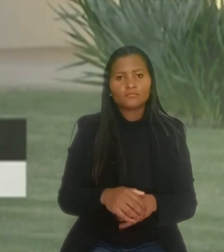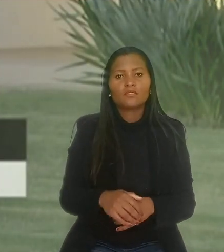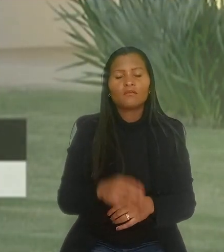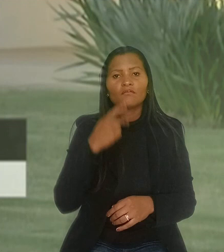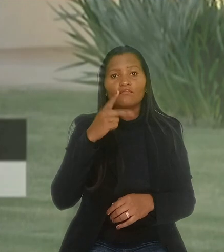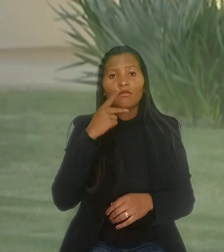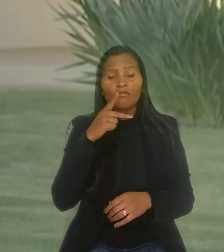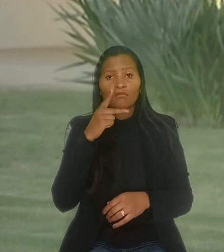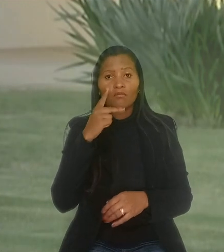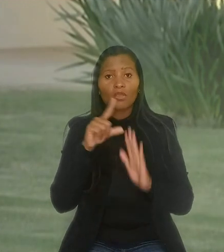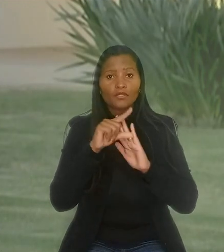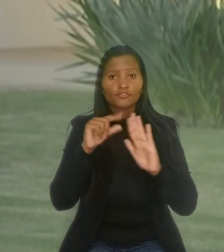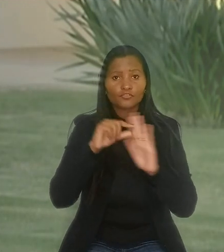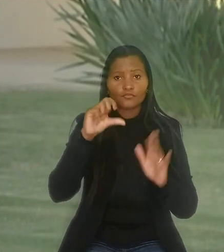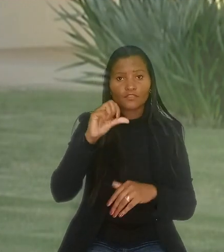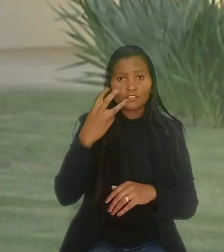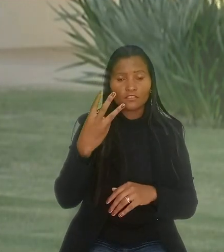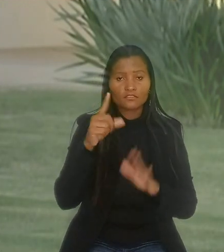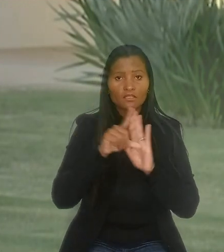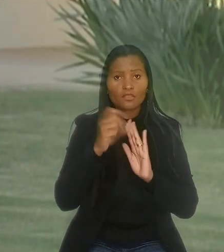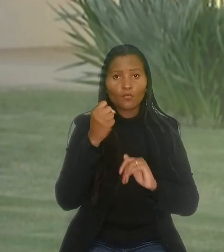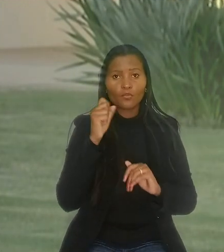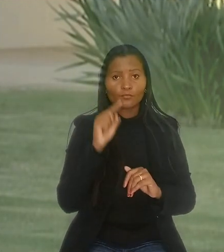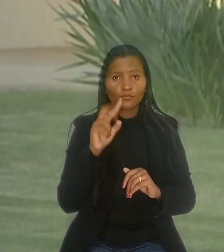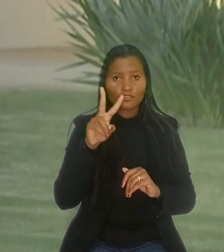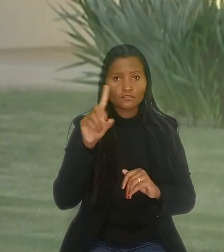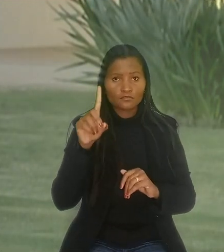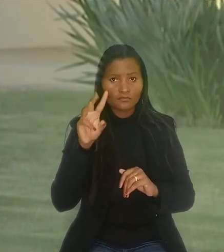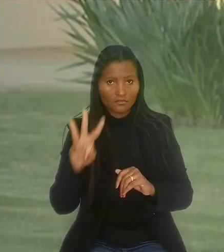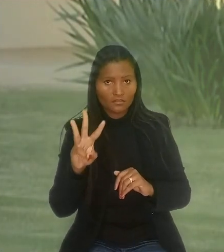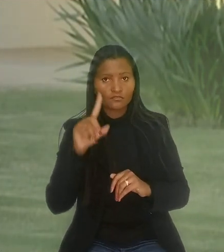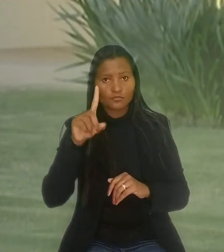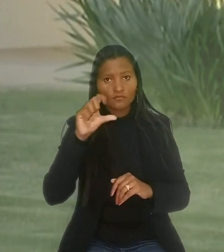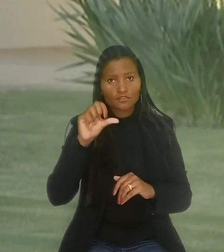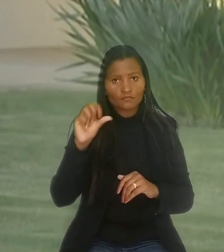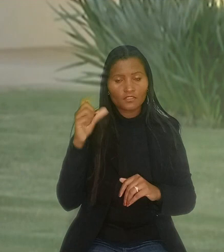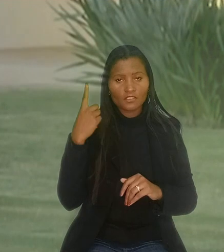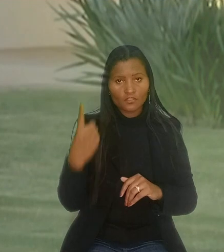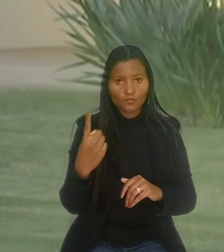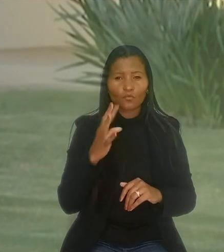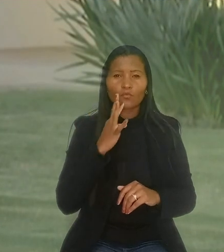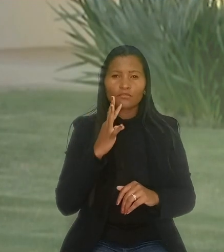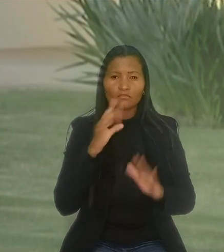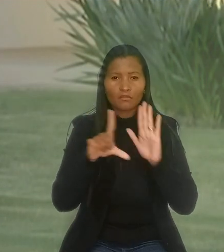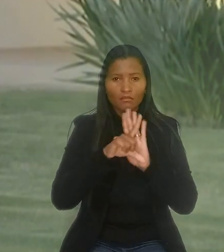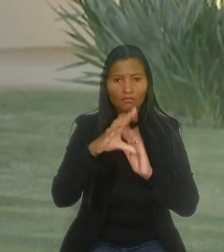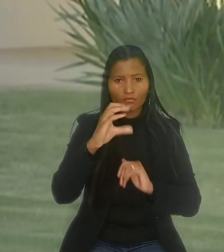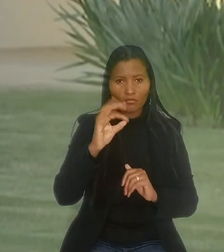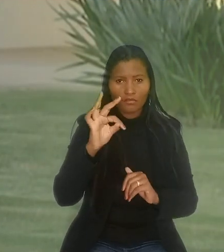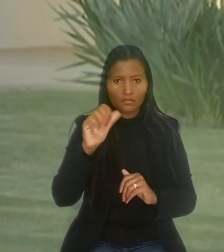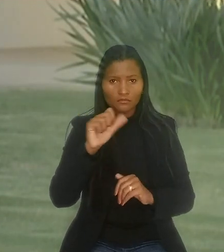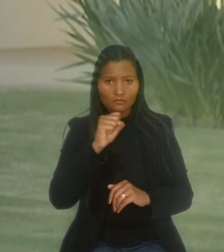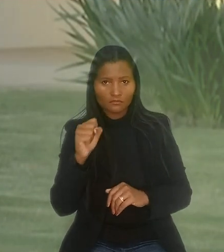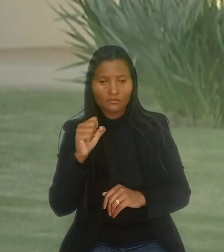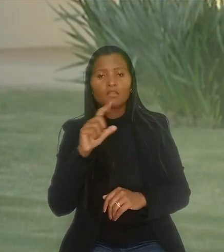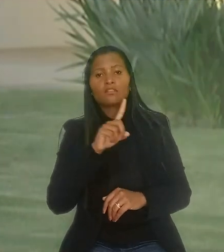Ele alegou que o artigo 93 da Lei 8.213/1991, conhecida como lei de cotas, foi descumprida.